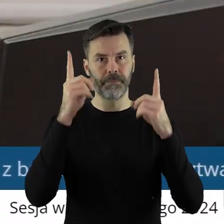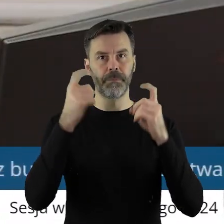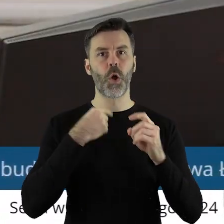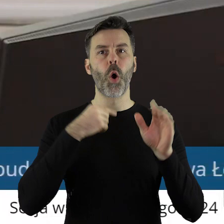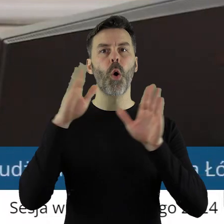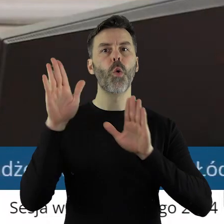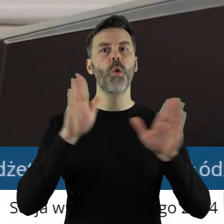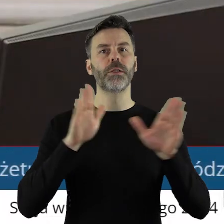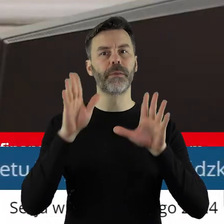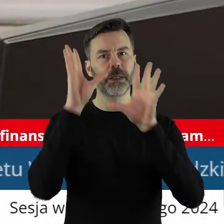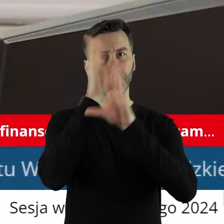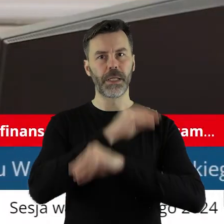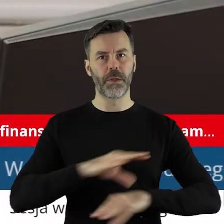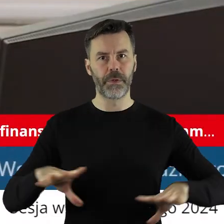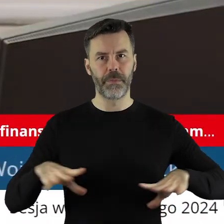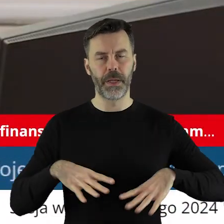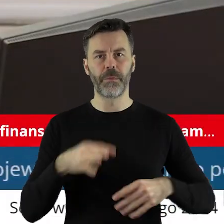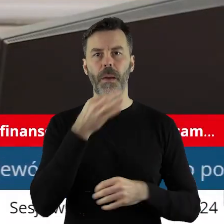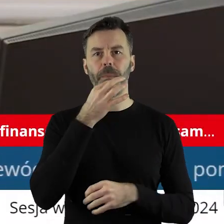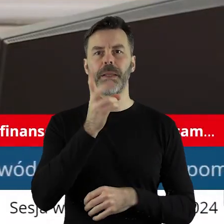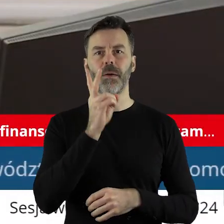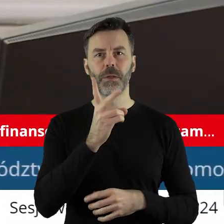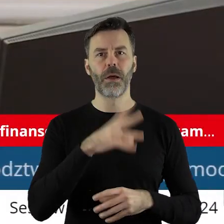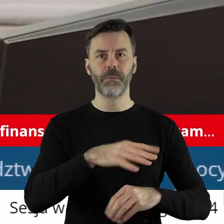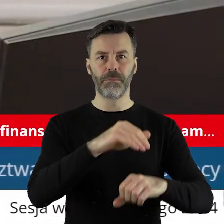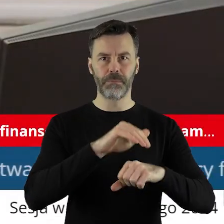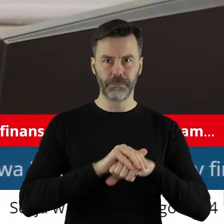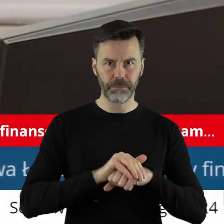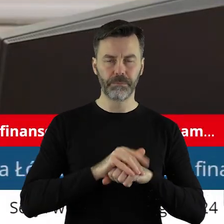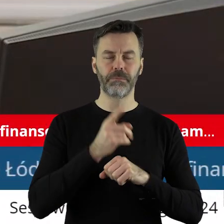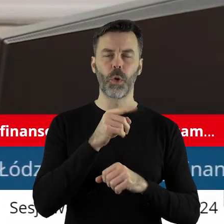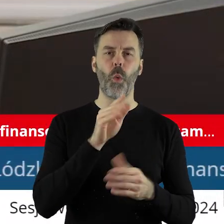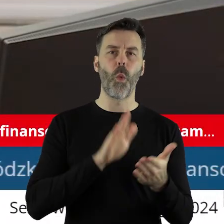Zarządzam głosowanie. Szanowni państwo radni, kto z państwa radnych jest za podjęciem uchwały,